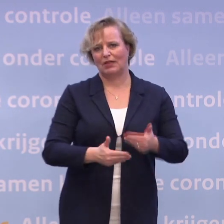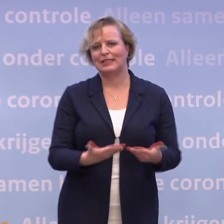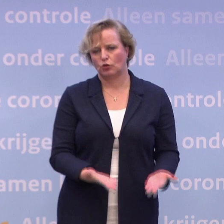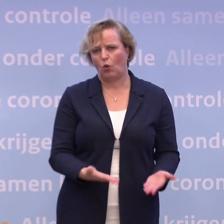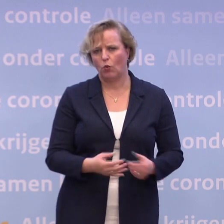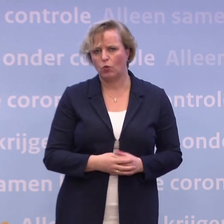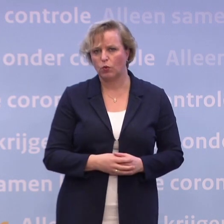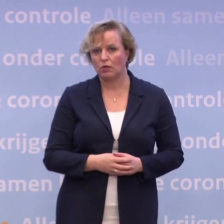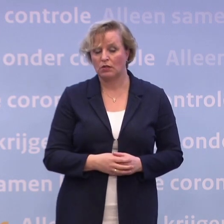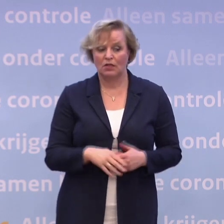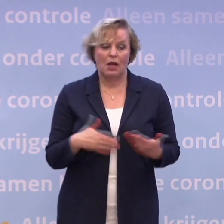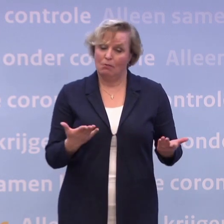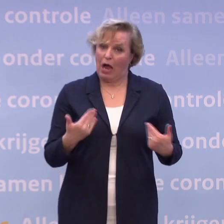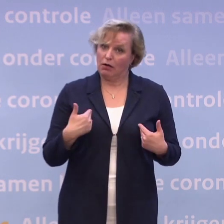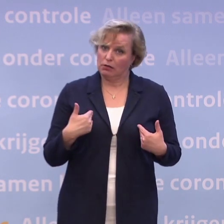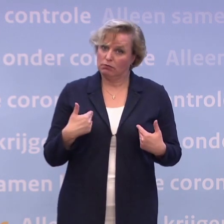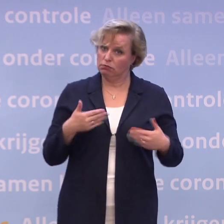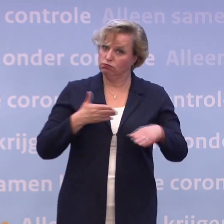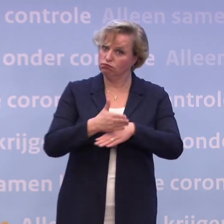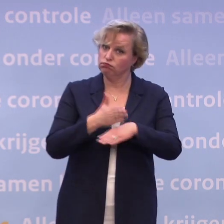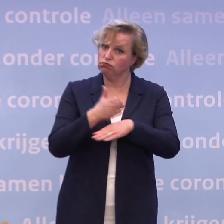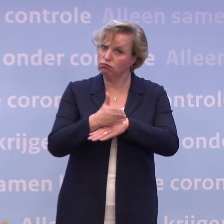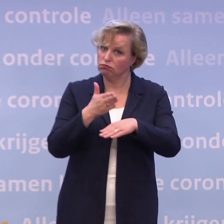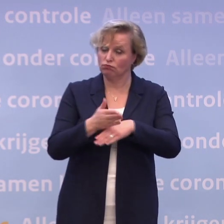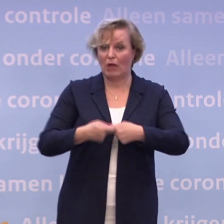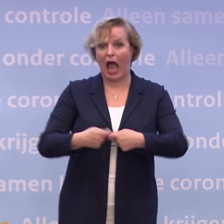Maar ik ga gewoon door ook natuurlijk met de uitvoering en de voorbereiding ook...